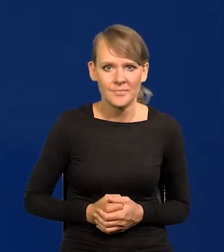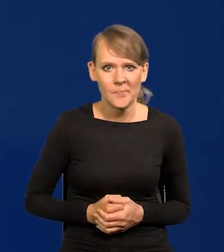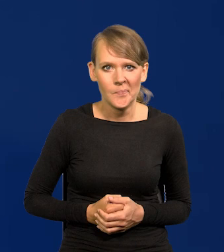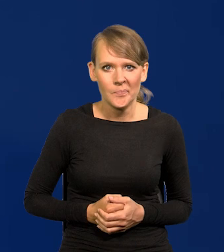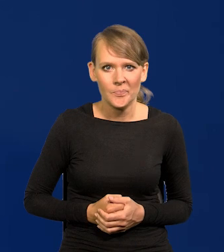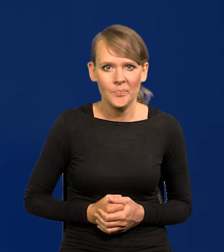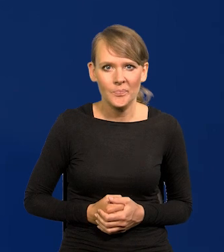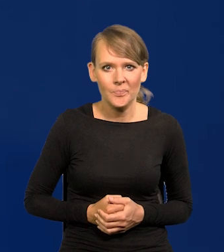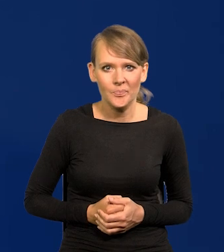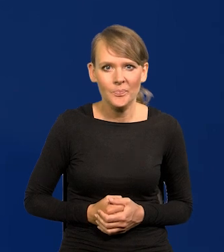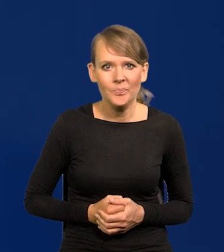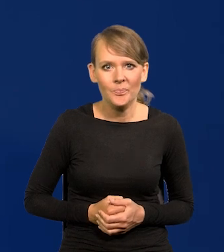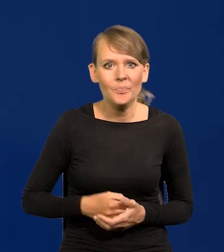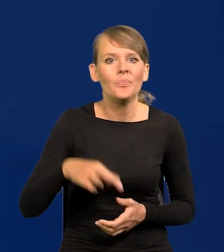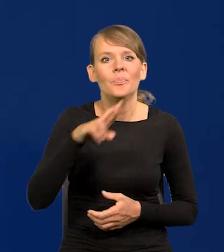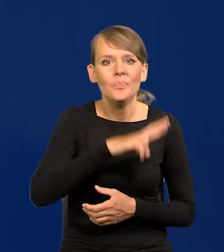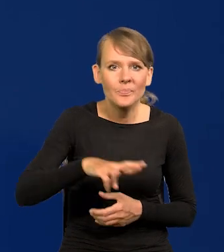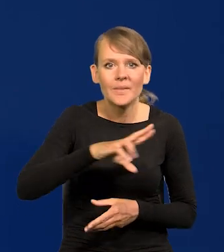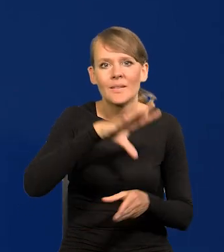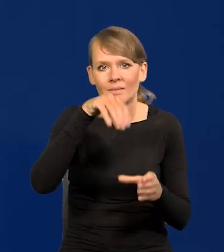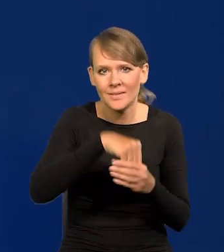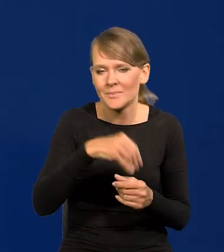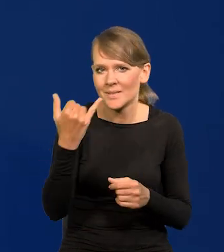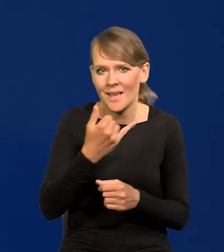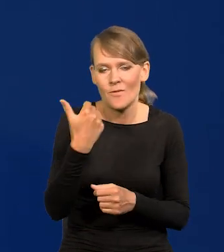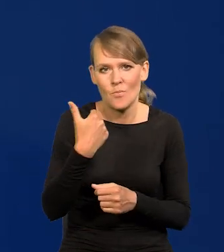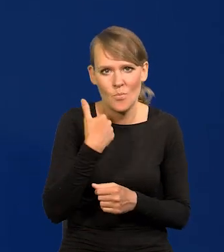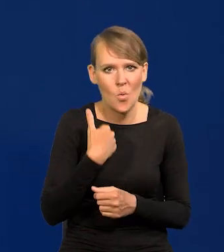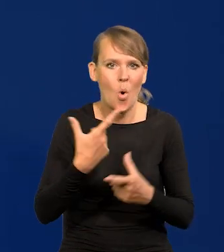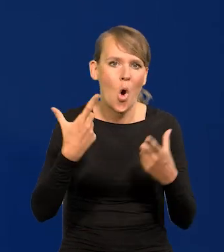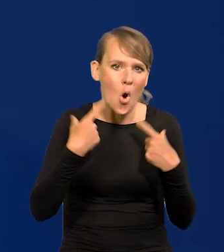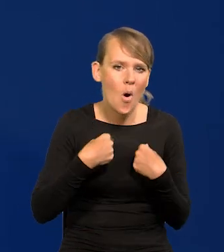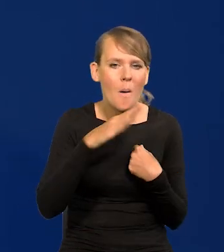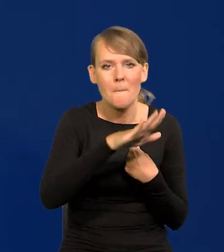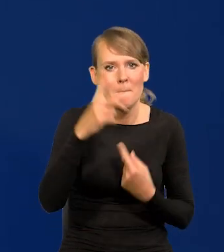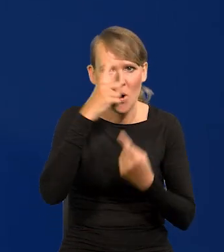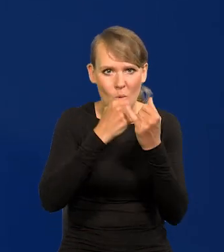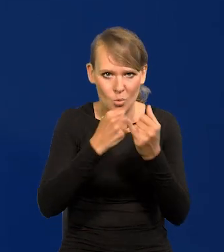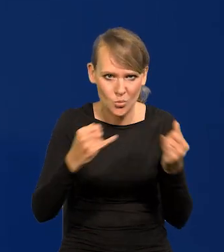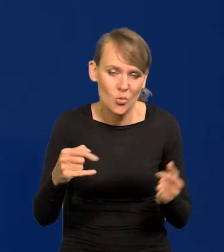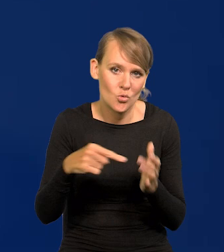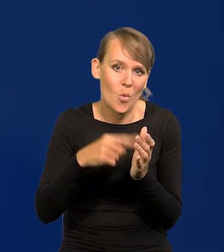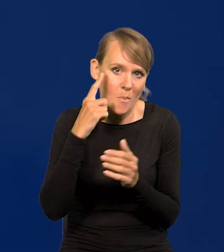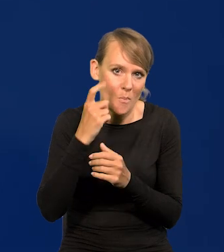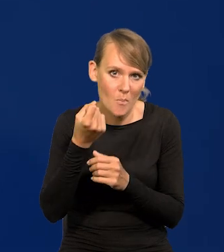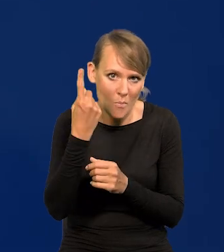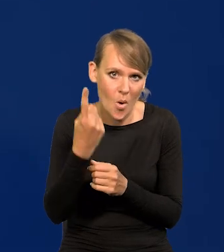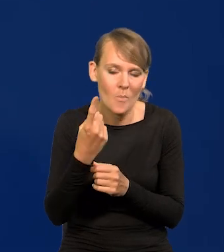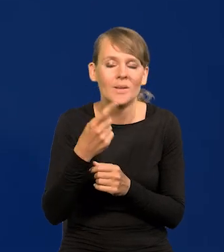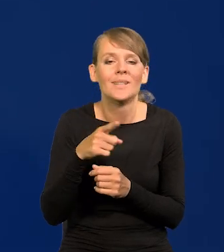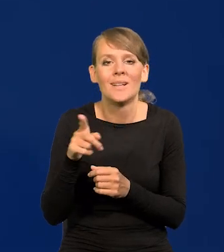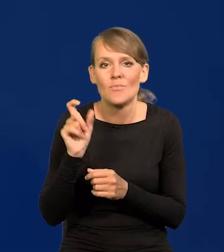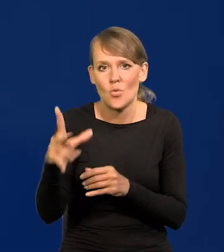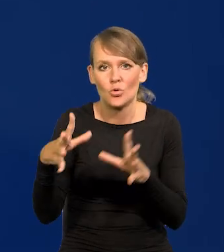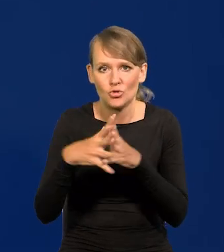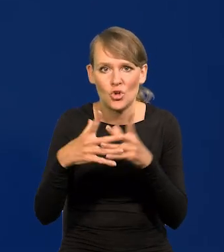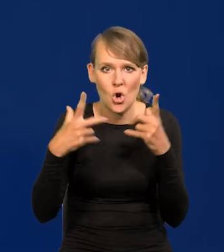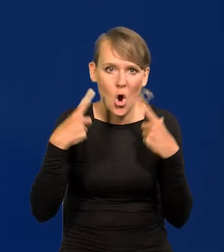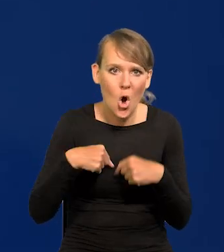Zawsze były w Radzie osoby o różnych poglądach, bo taki jest pomysł Rady Polityki Pieniężnej. Jest 10 osób pochodzących z różnych ośrodków akademickich,